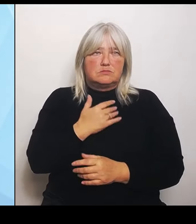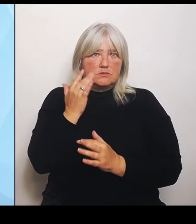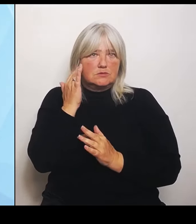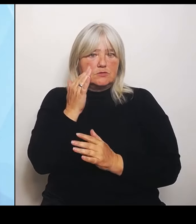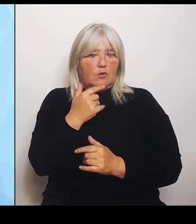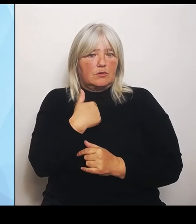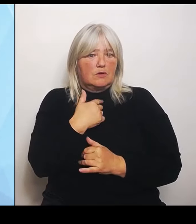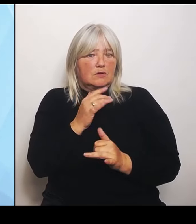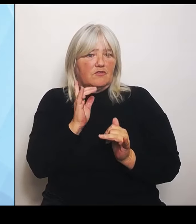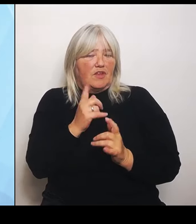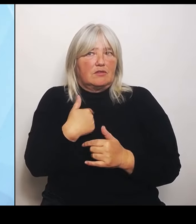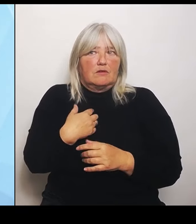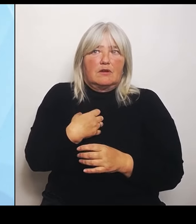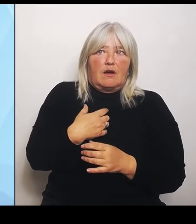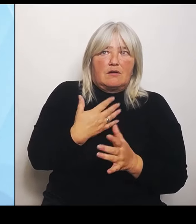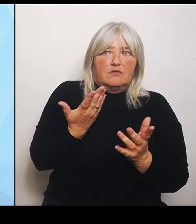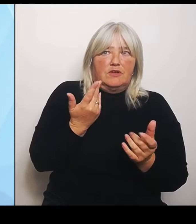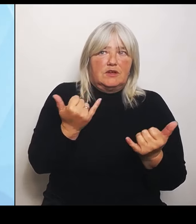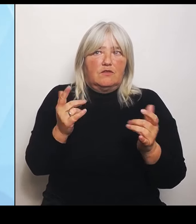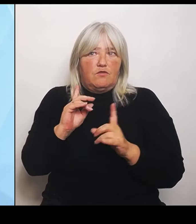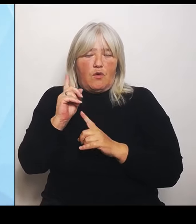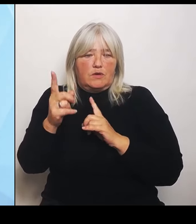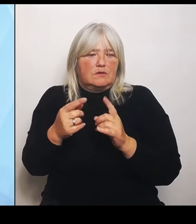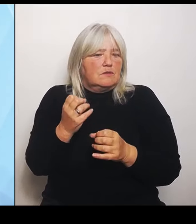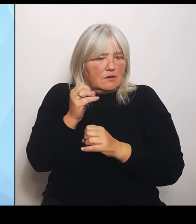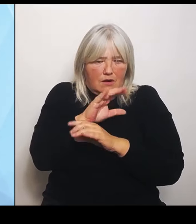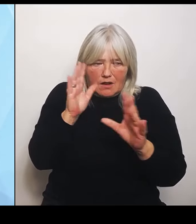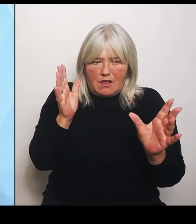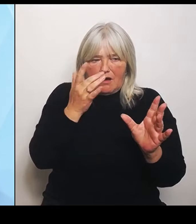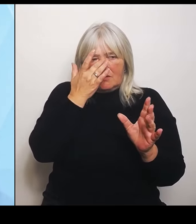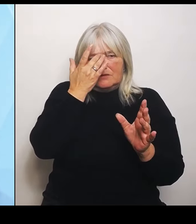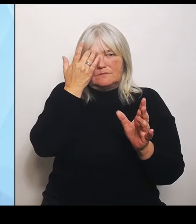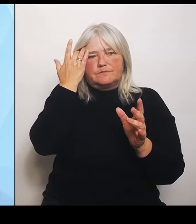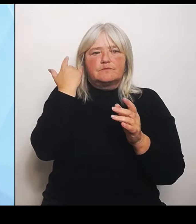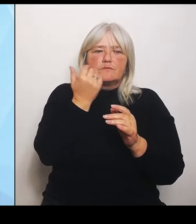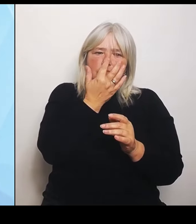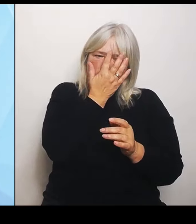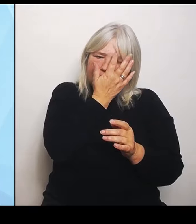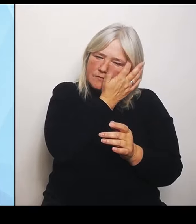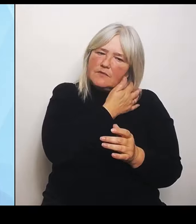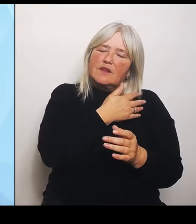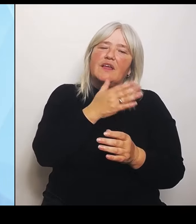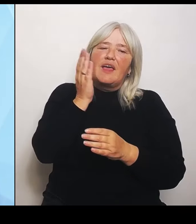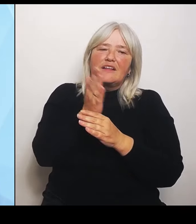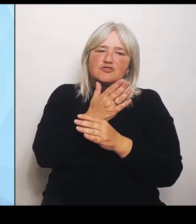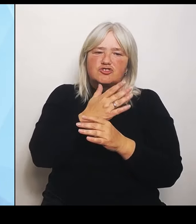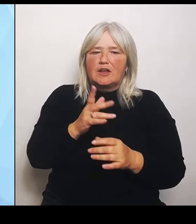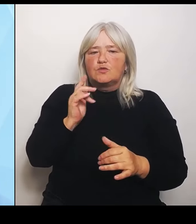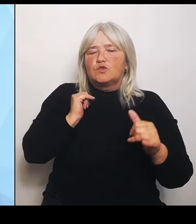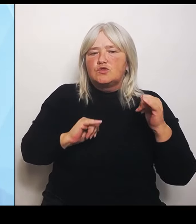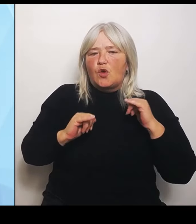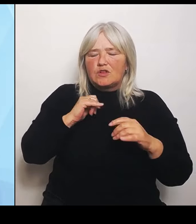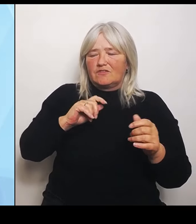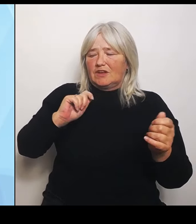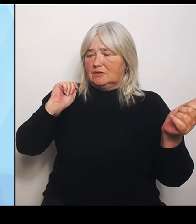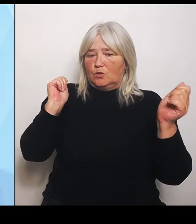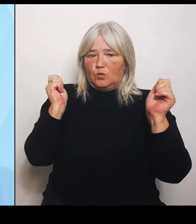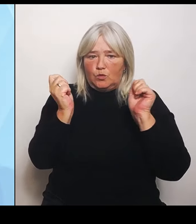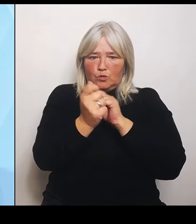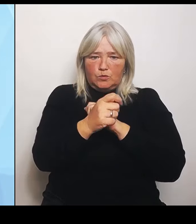Entscheidung für die notwendigen Umstrukturierungen, die liegen natürlich beim Krankenhausträger vor Ort. Die Krankenhäuser sind keine nachgelagerten Behörden